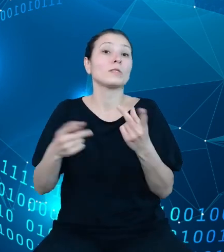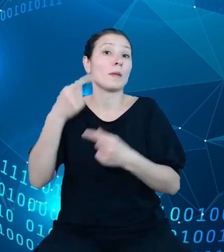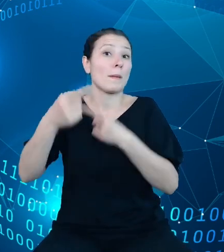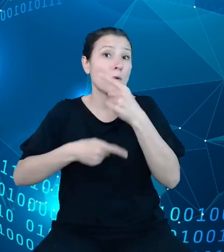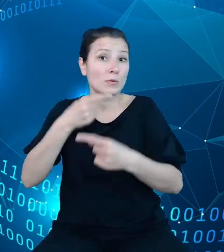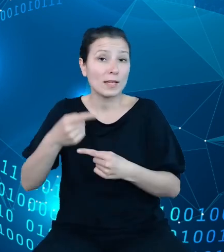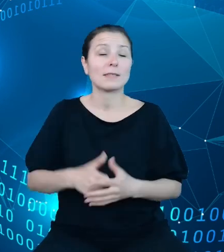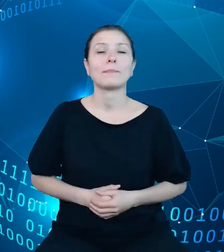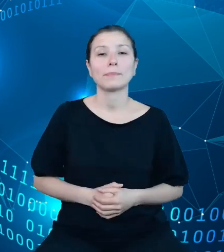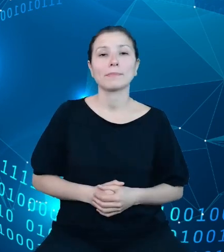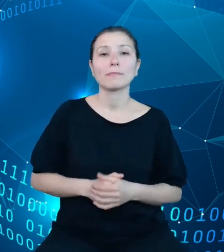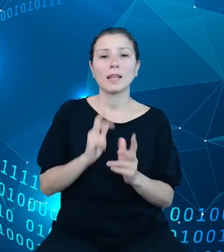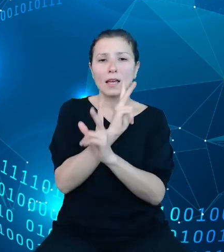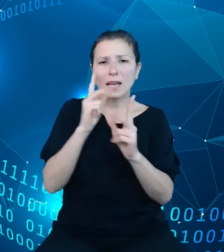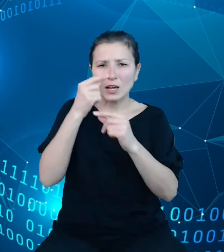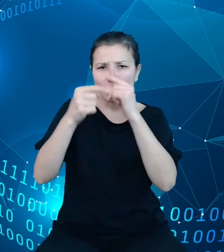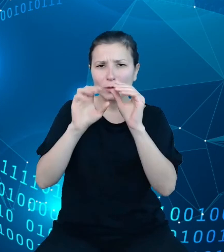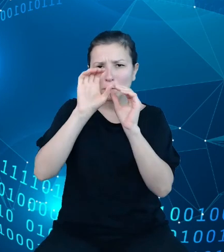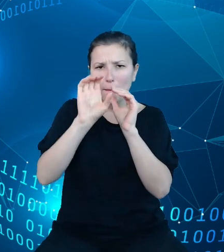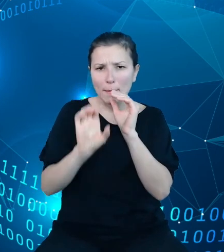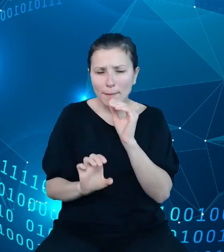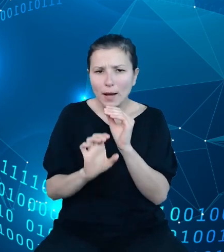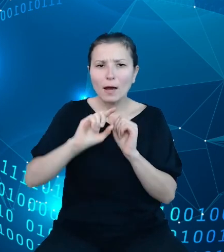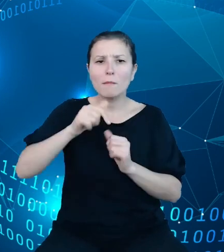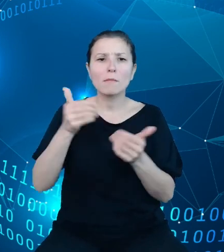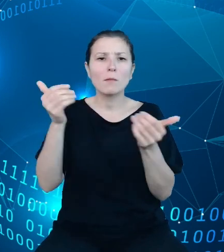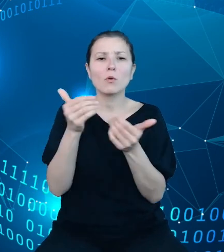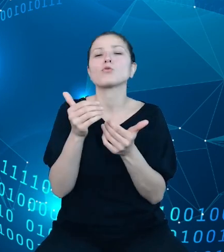z tych procesów możemy tak naprawdę umieścić te kostki trójwymiarowe